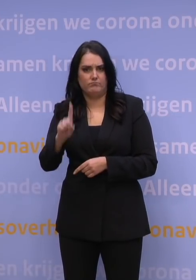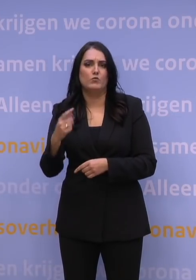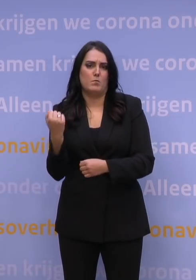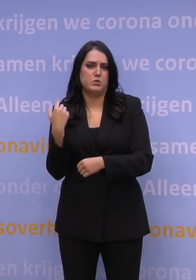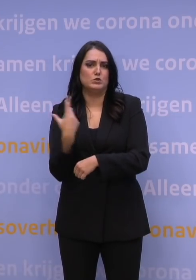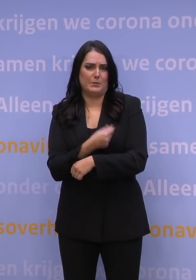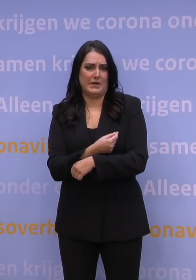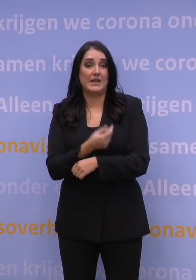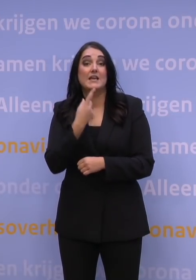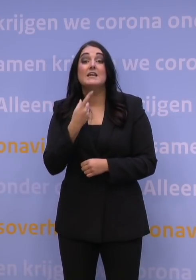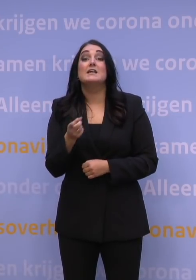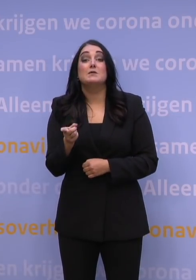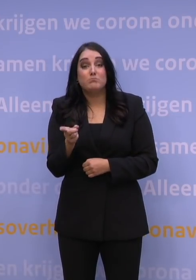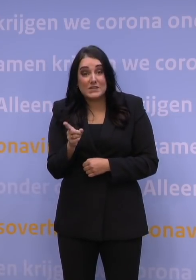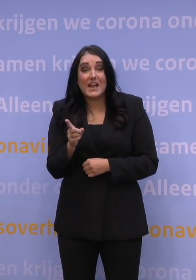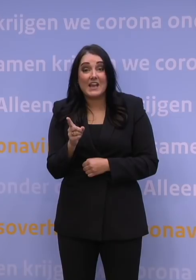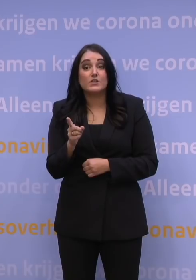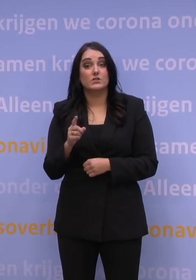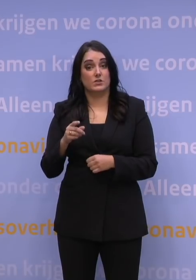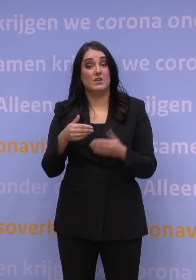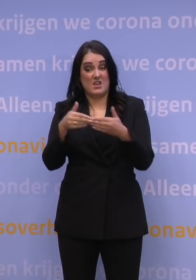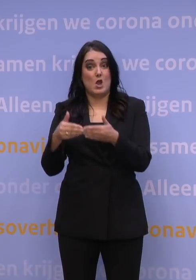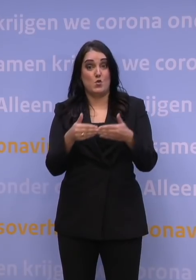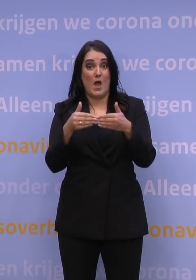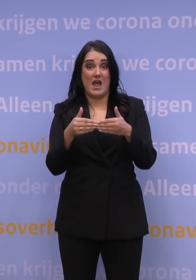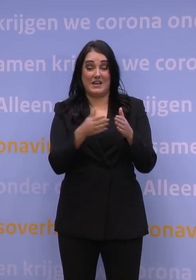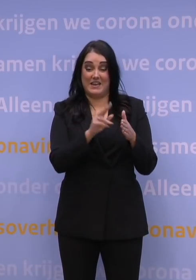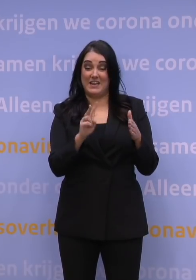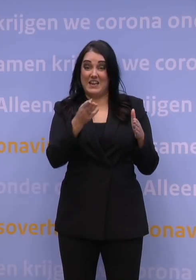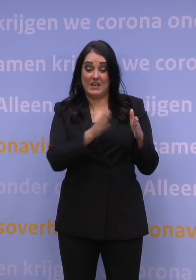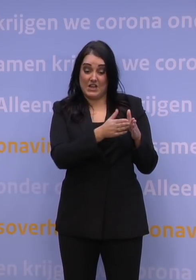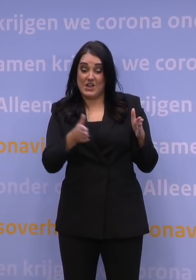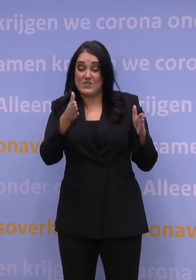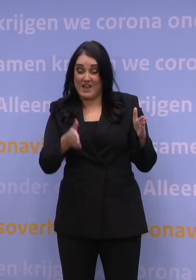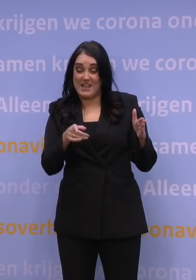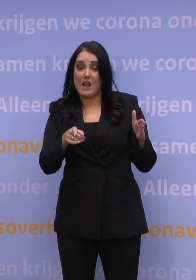Dat betekent dat we in de tweede helft van januari klaar zijn met dit boosteroffensief.